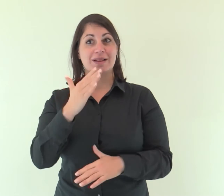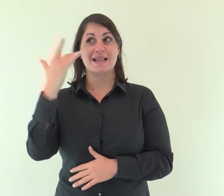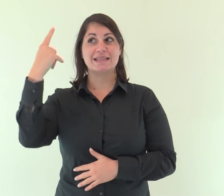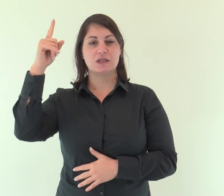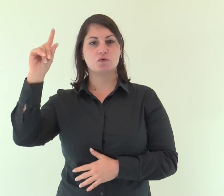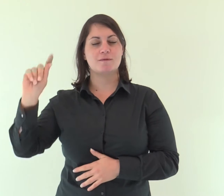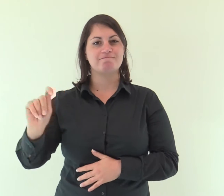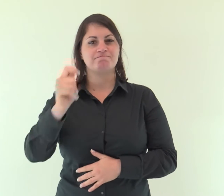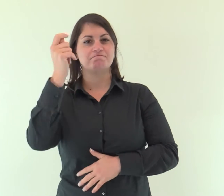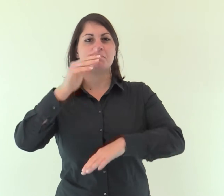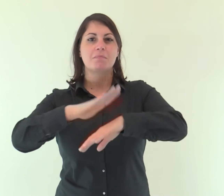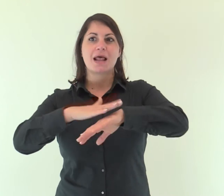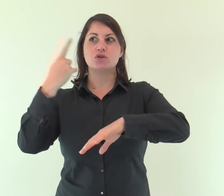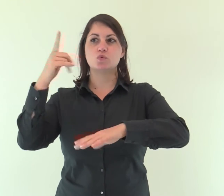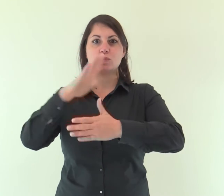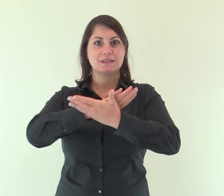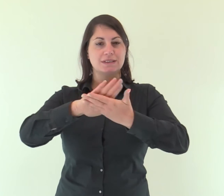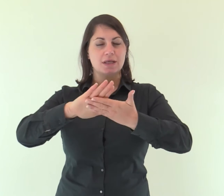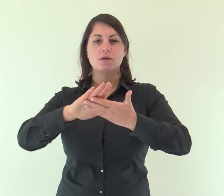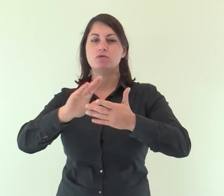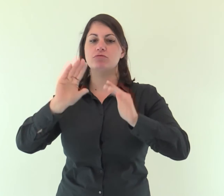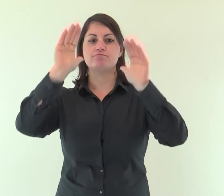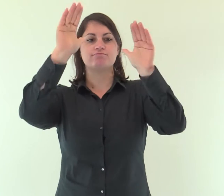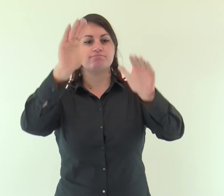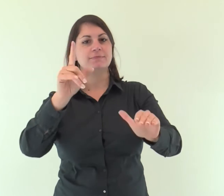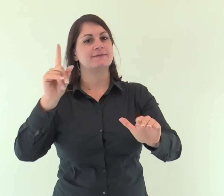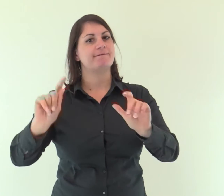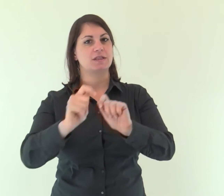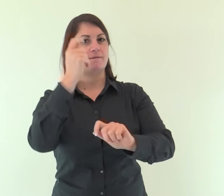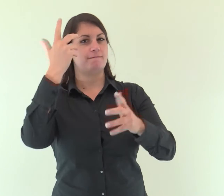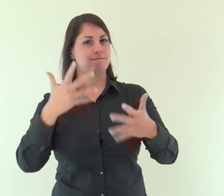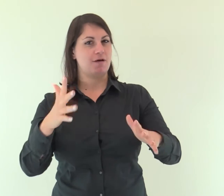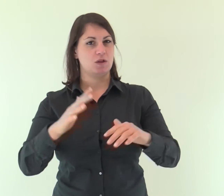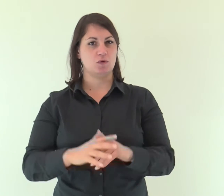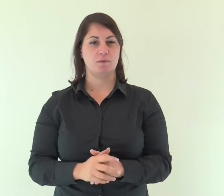Gli ha dato vittoria la sua destra e il suo braccio santo.